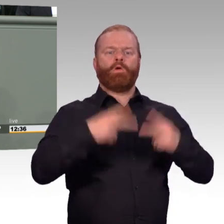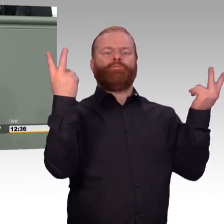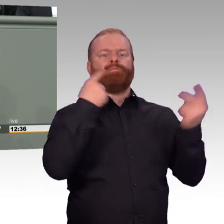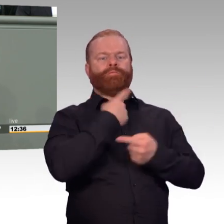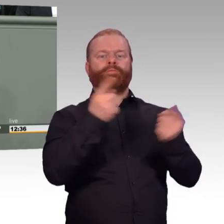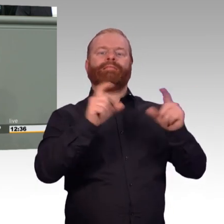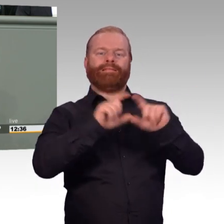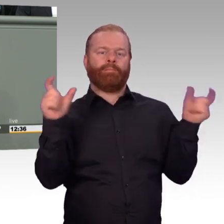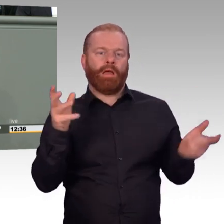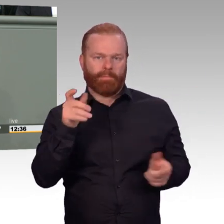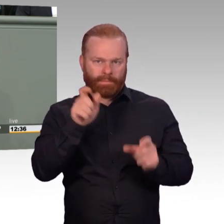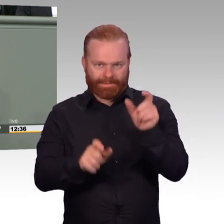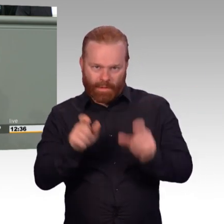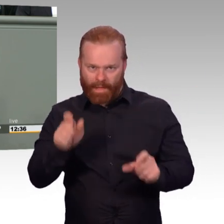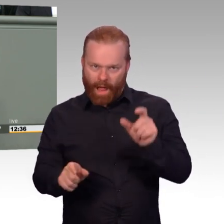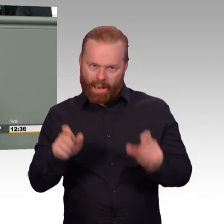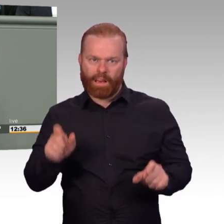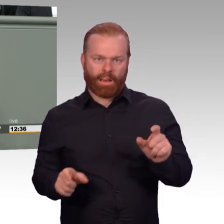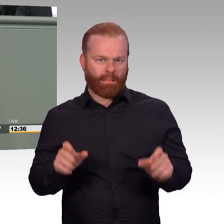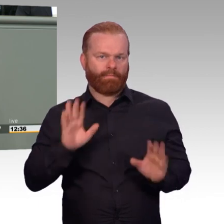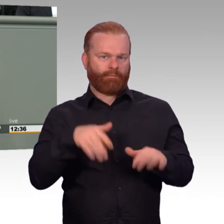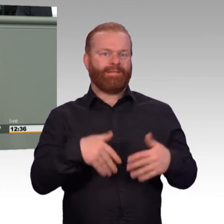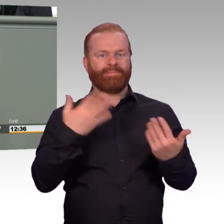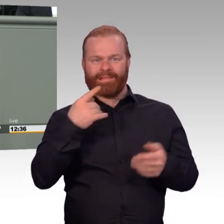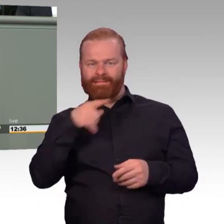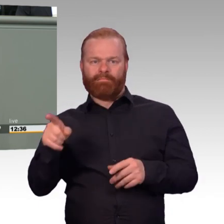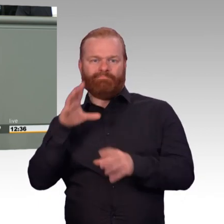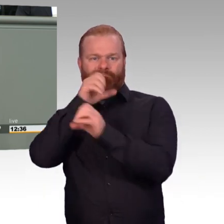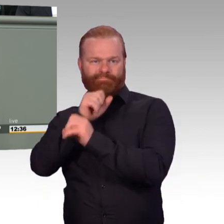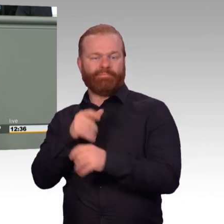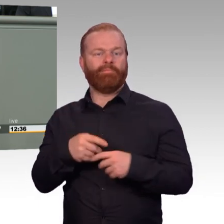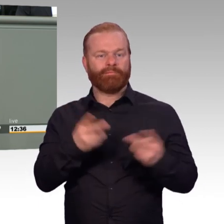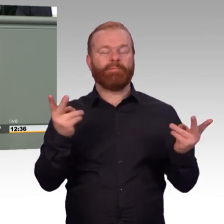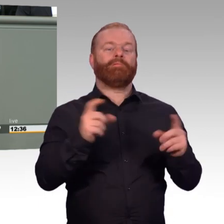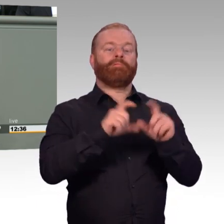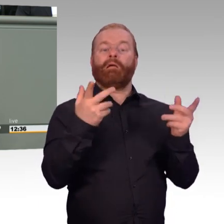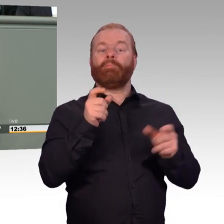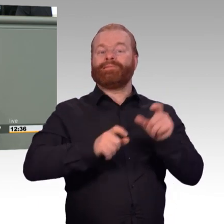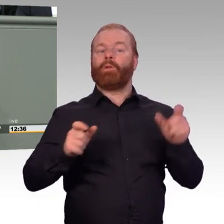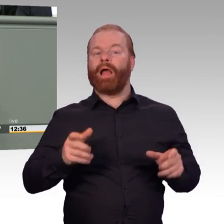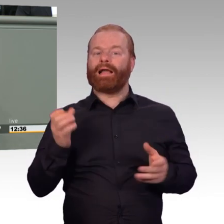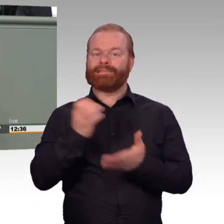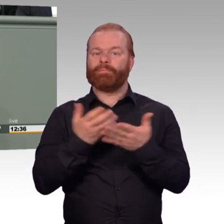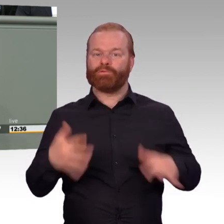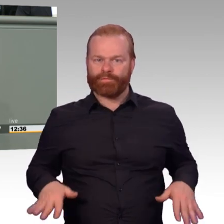entstehen lassen, die junge Menschen davor zurückschrecken lassen, zur Bundeswehr zu kommen. Der Gesetzesentwurf der Bundesregierung